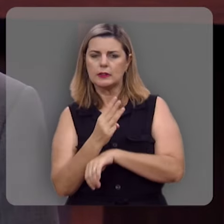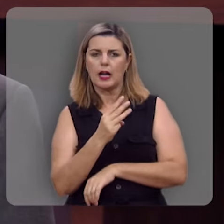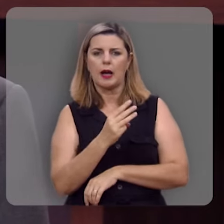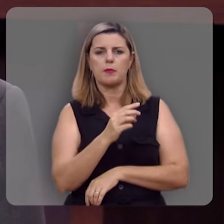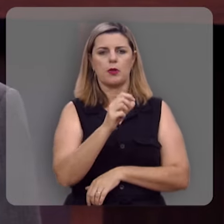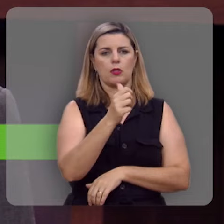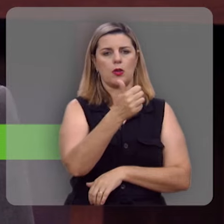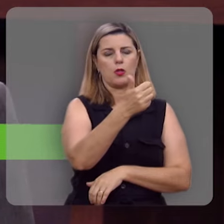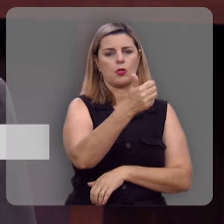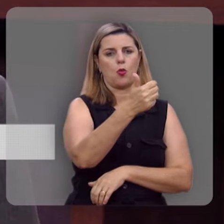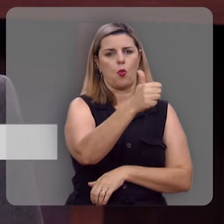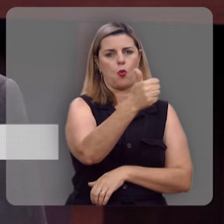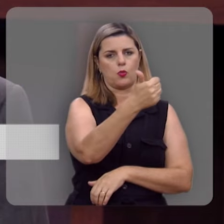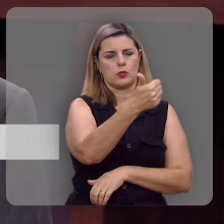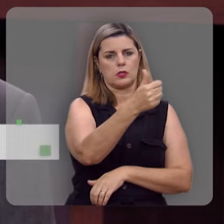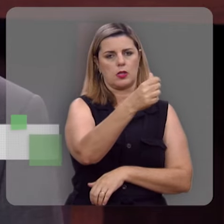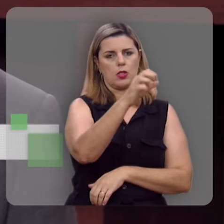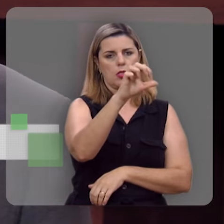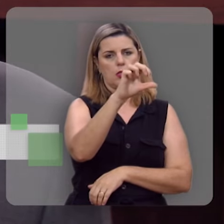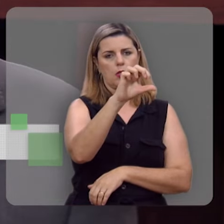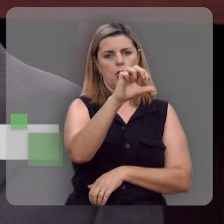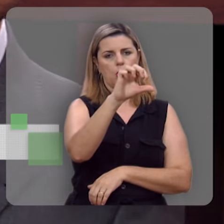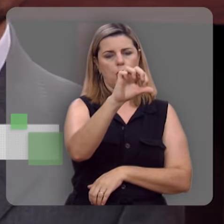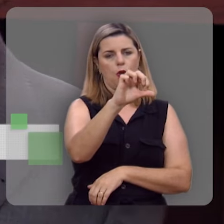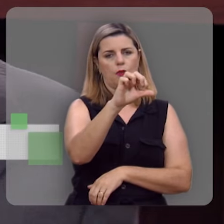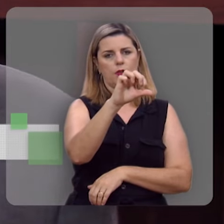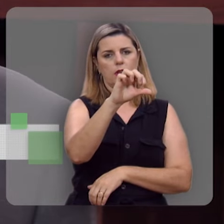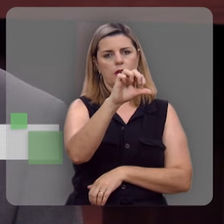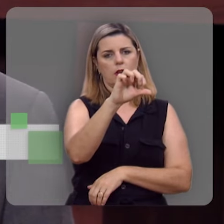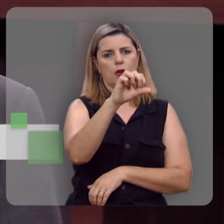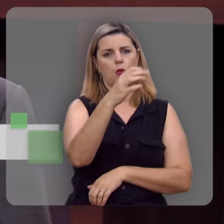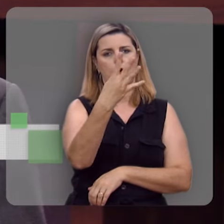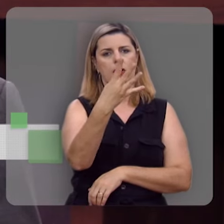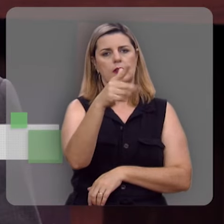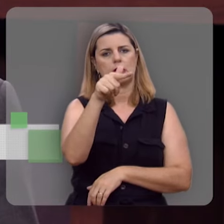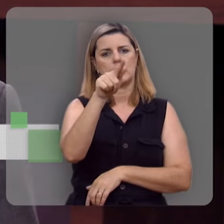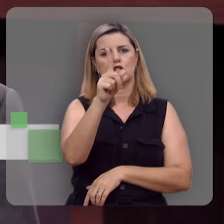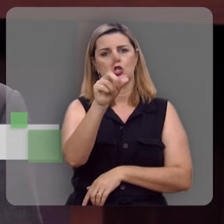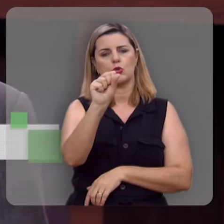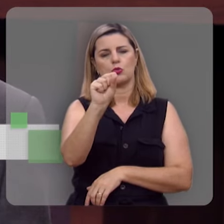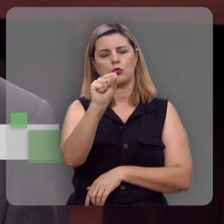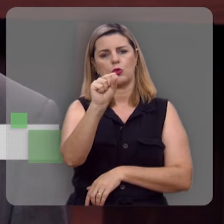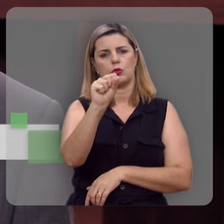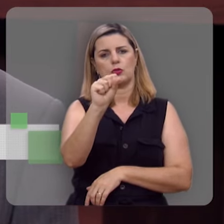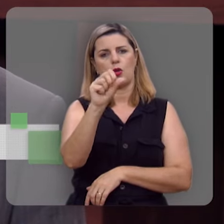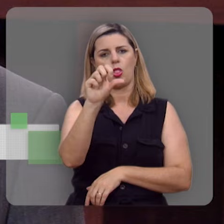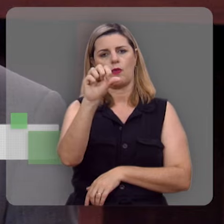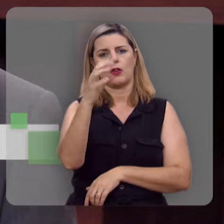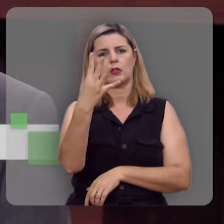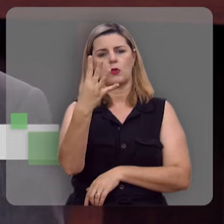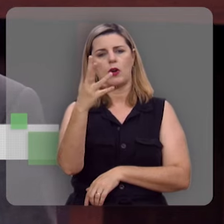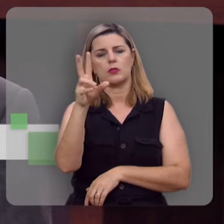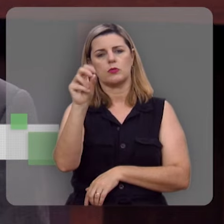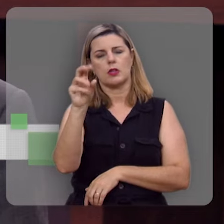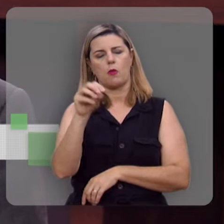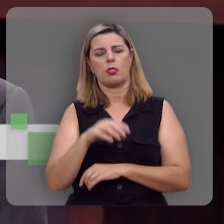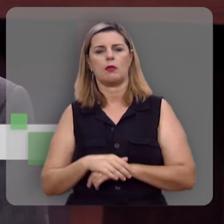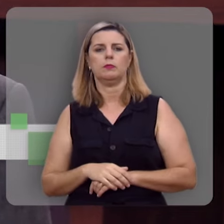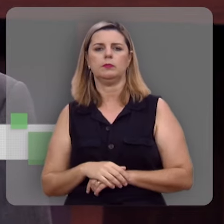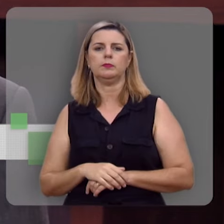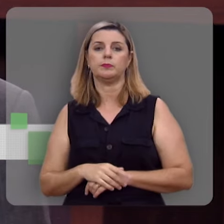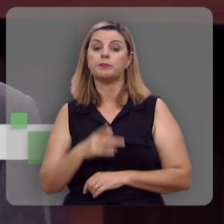telefone que é o código de área 11, o nosso telefone é o (11) 94718-9450, dizendo que